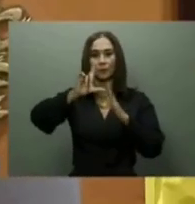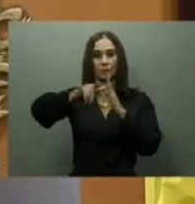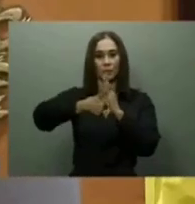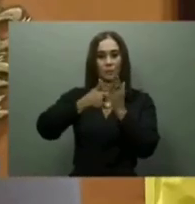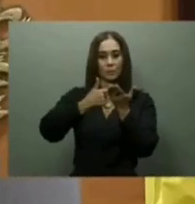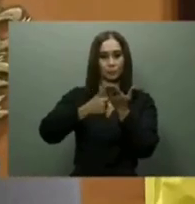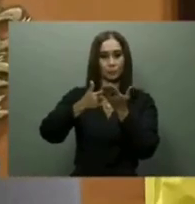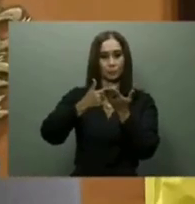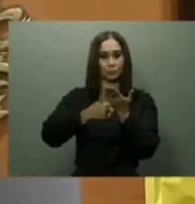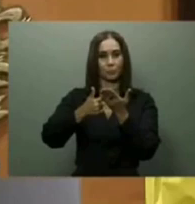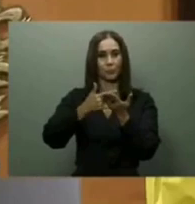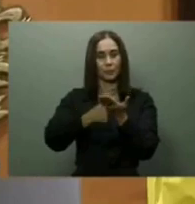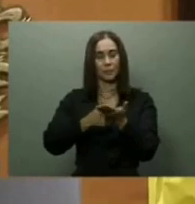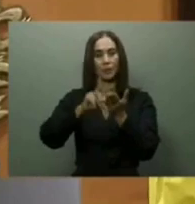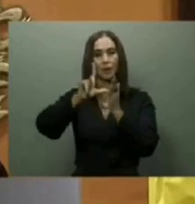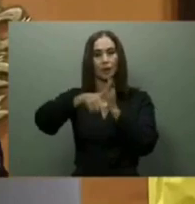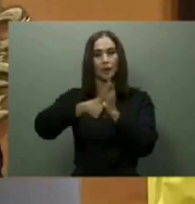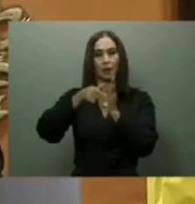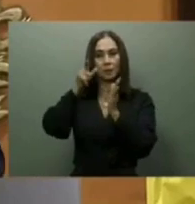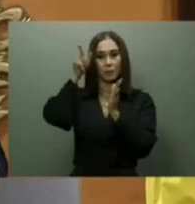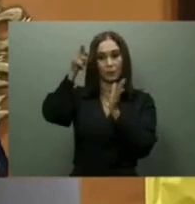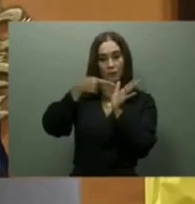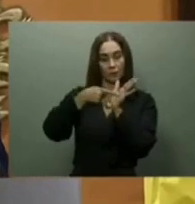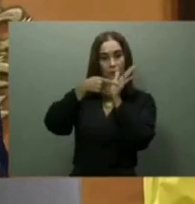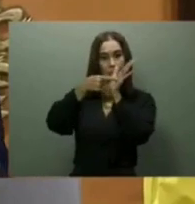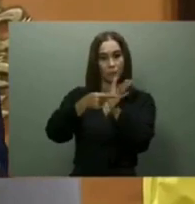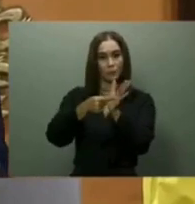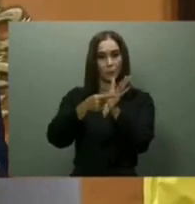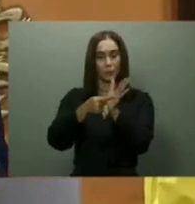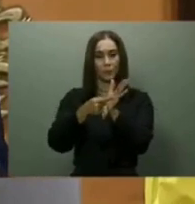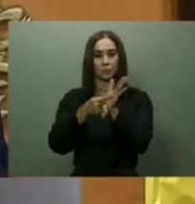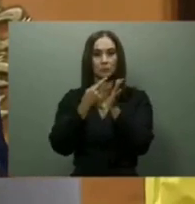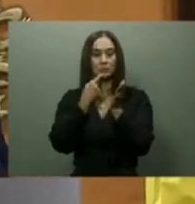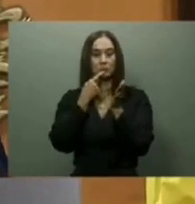En esa ocasión, los principales ofrecimientos del mandatario estuvieron divididos en los